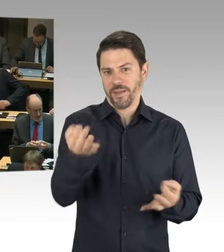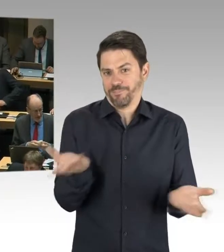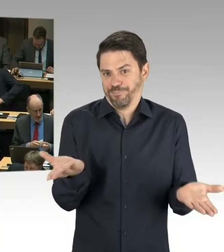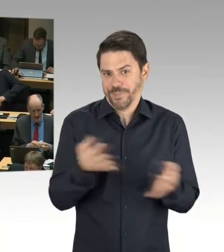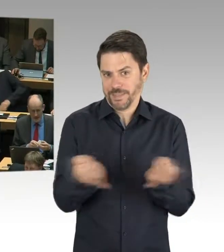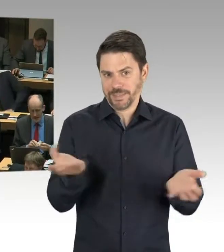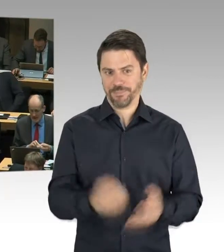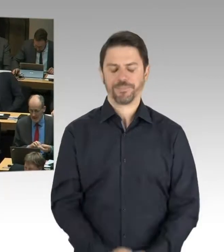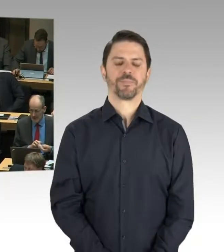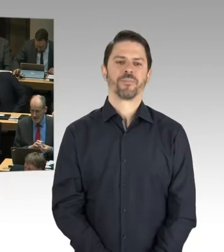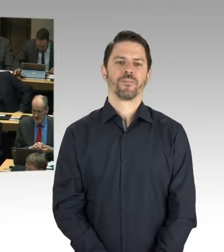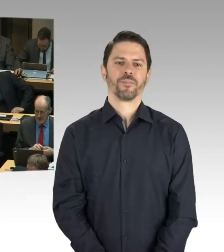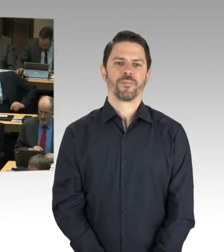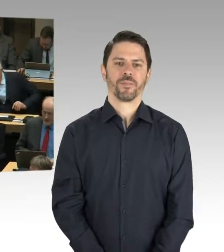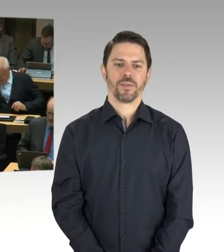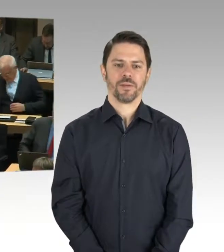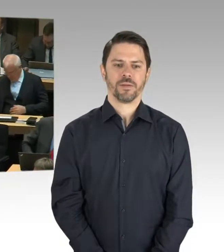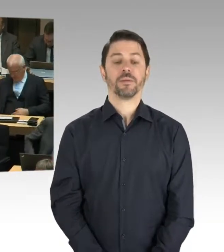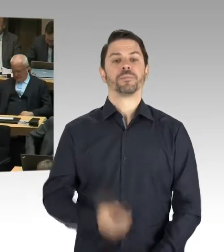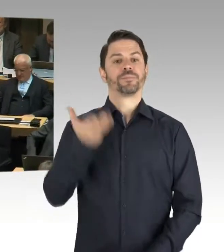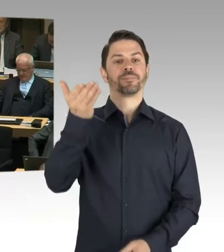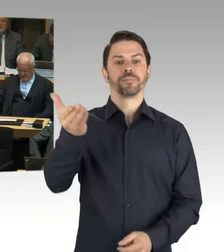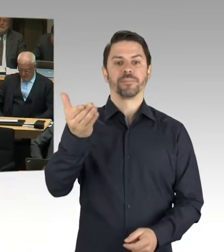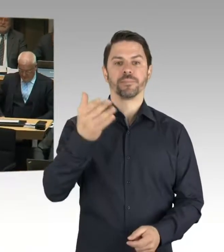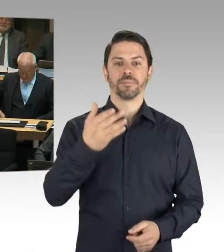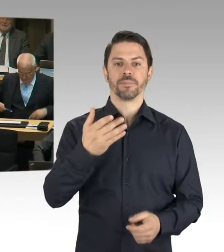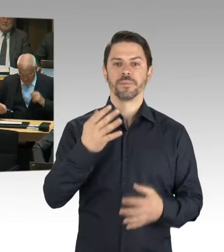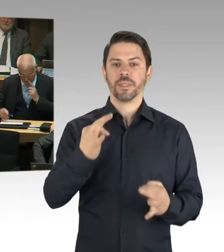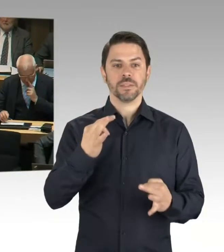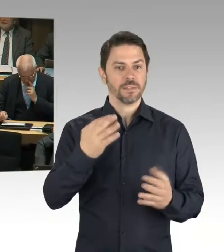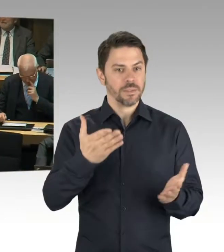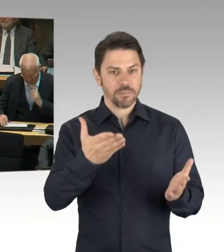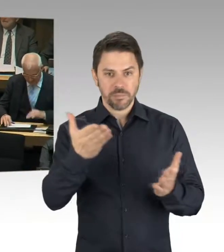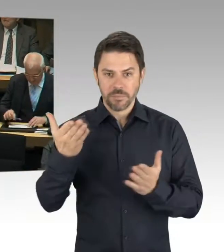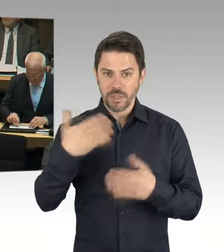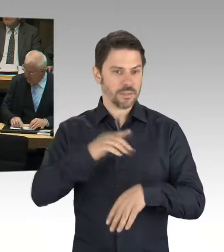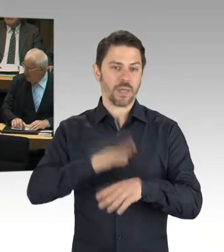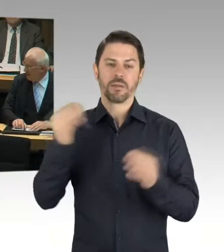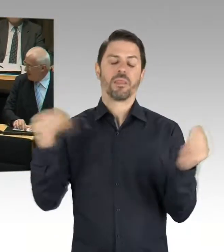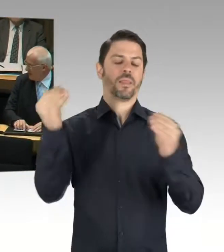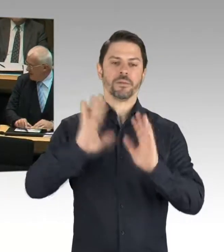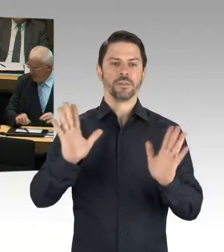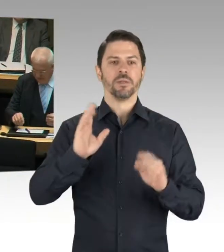sondern für eine Nachfrage durch Herrn Ubbelohde. Bitte schön, Sie haben das Wort.